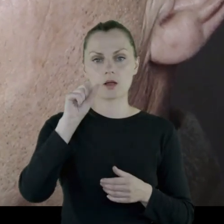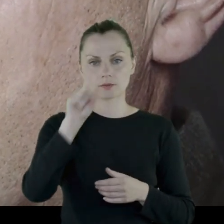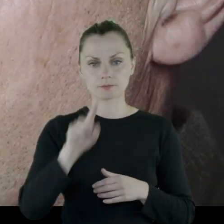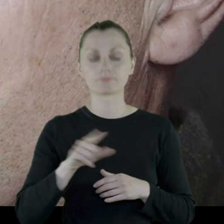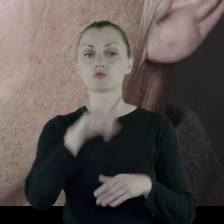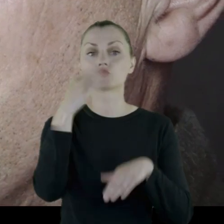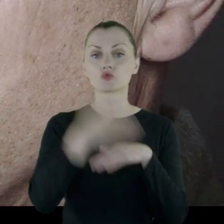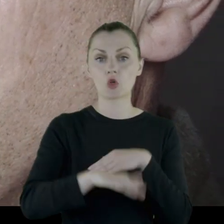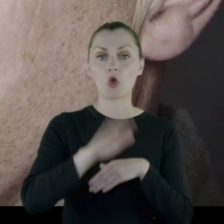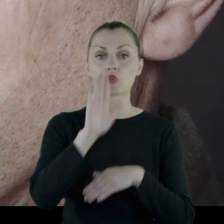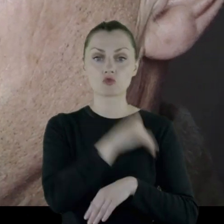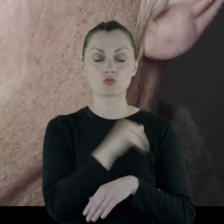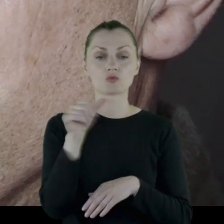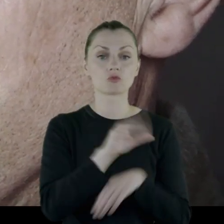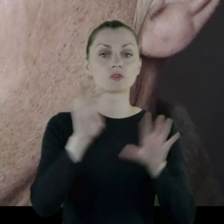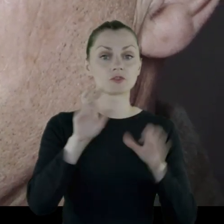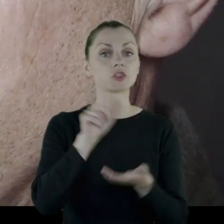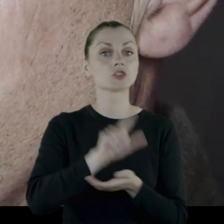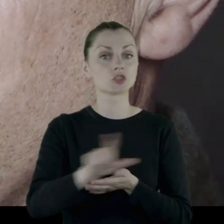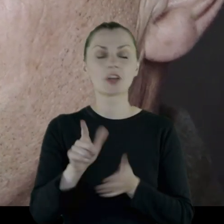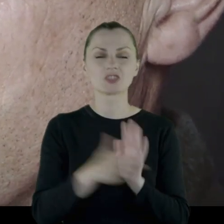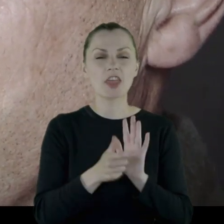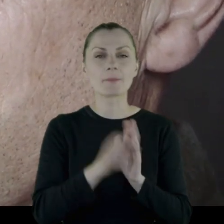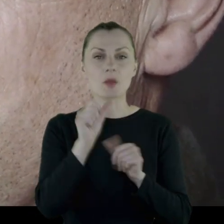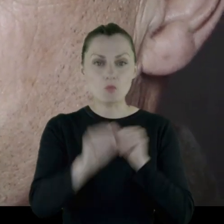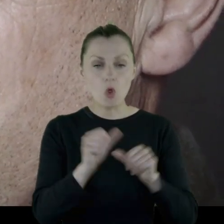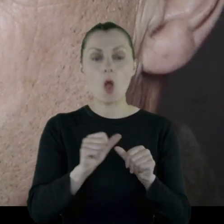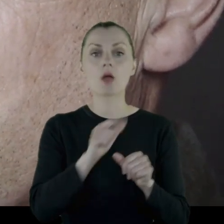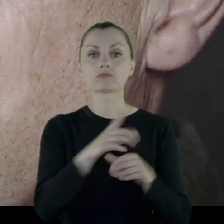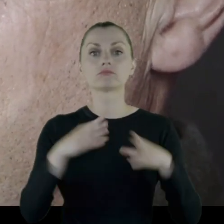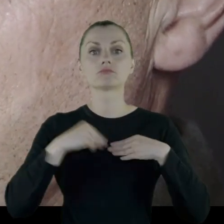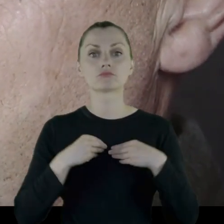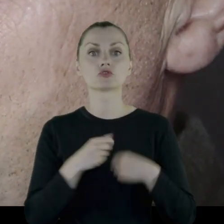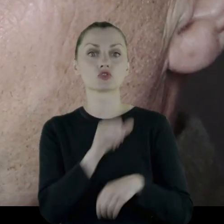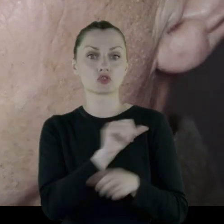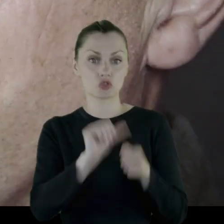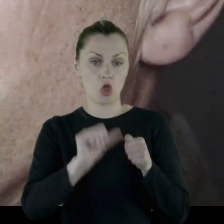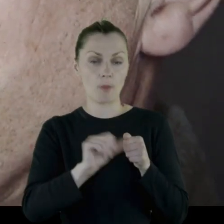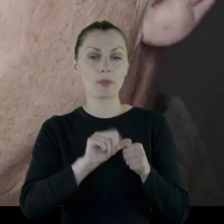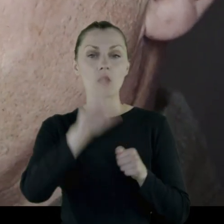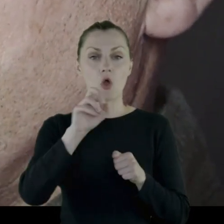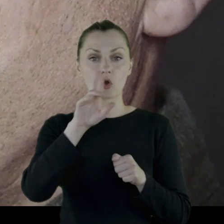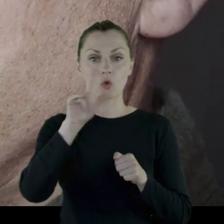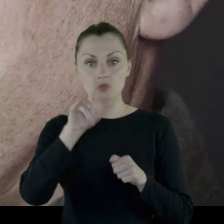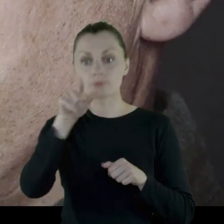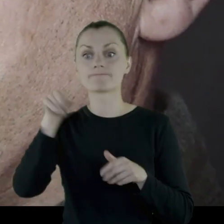Kończy tę szkołę w 1917 roku, otrzymując stopień chorążego. W tym momencie wybucha rewolucja.